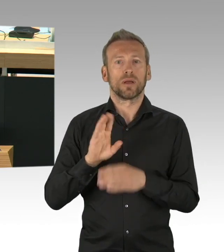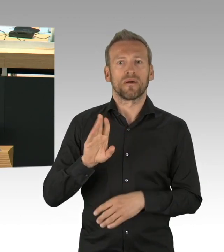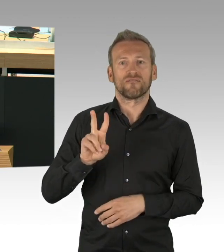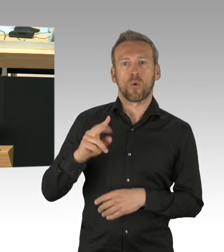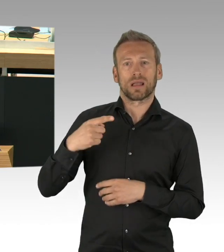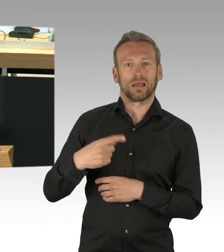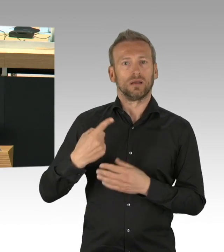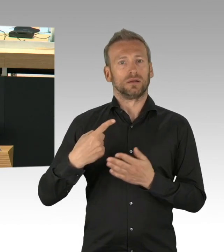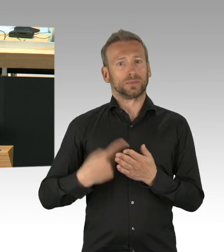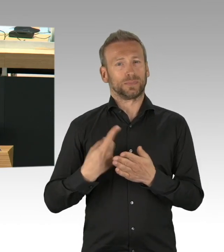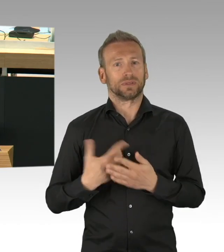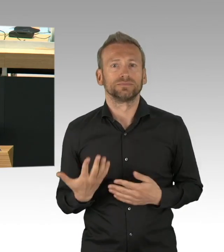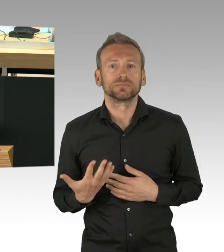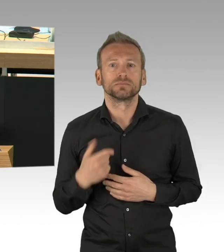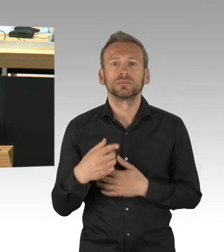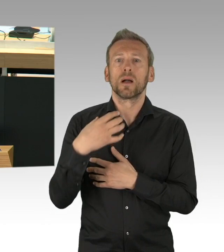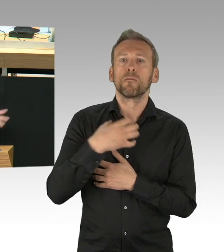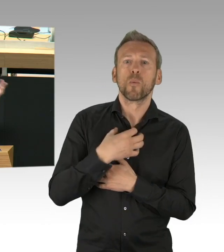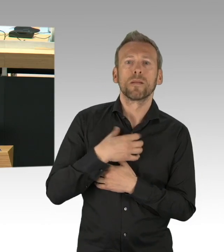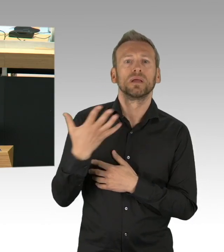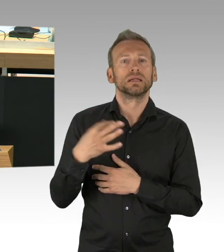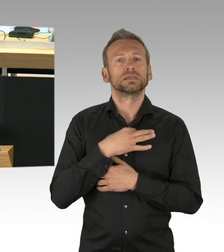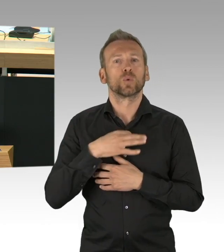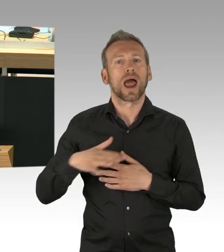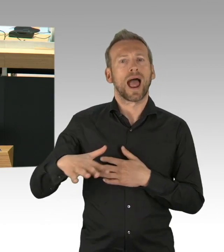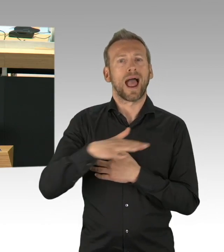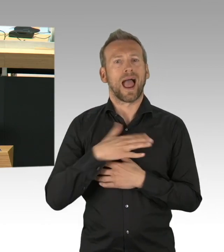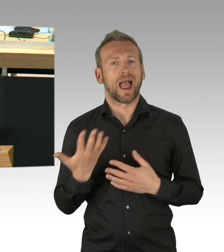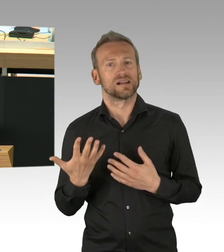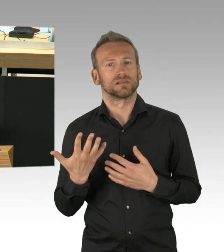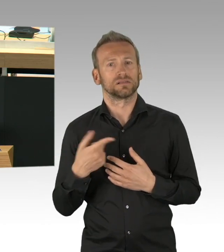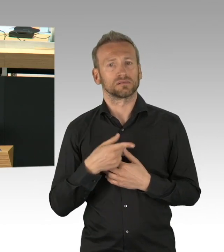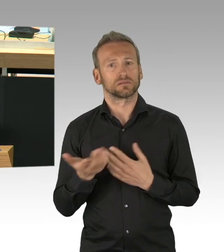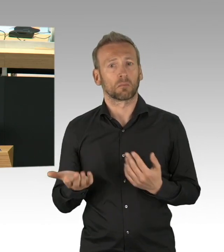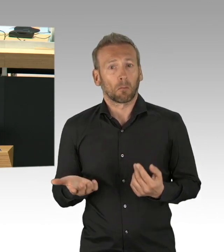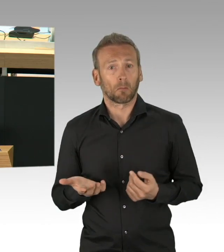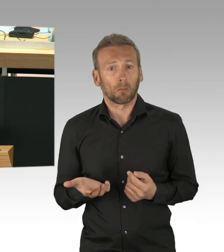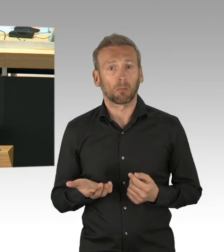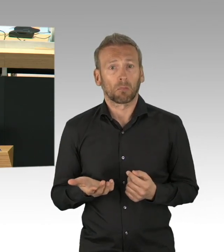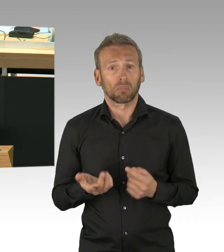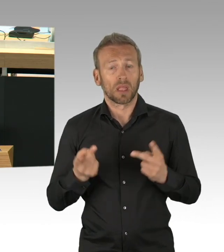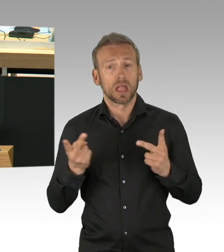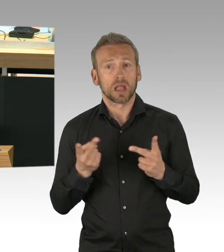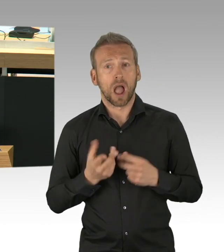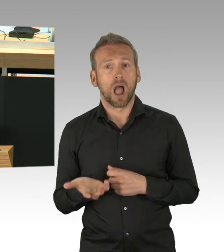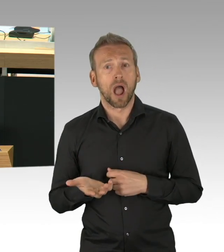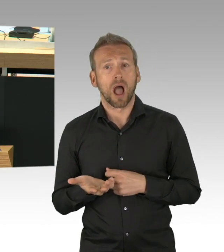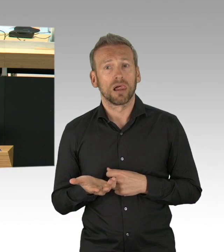7 Wochen haben Sie die Zeit nicht genutzt und wenn Ihnen nicht die Senatorin für Gesundheit noch einen Tag vorher 700 Liter Desinfektionsmitteln zur Verfügung gestellt hätten,